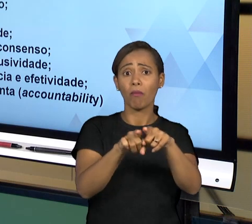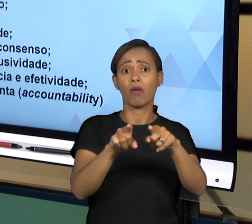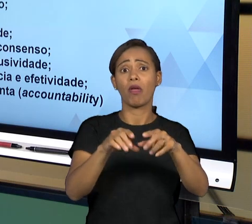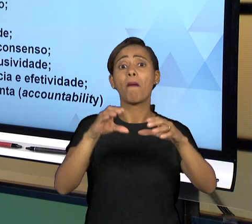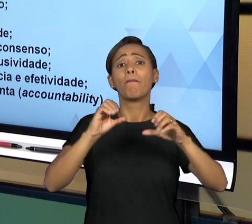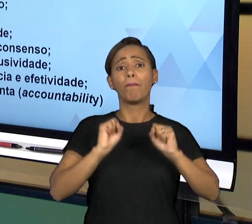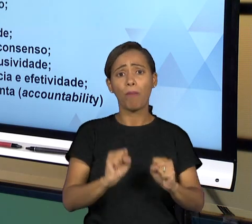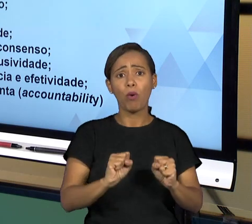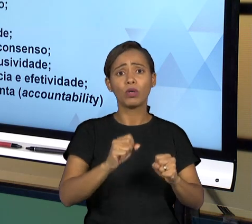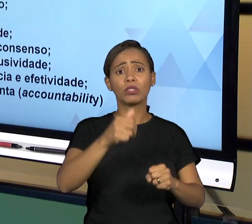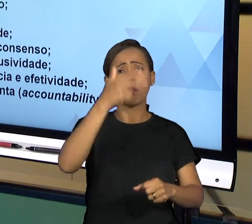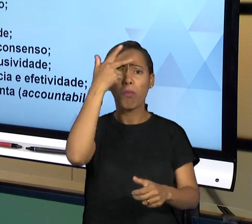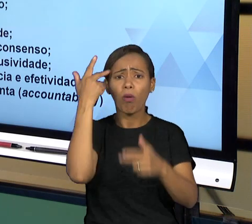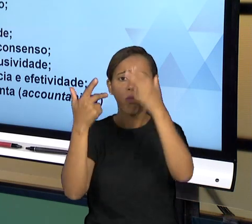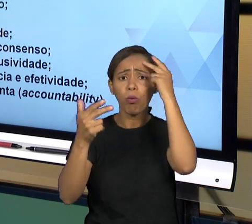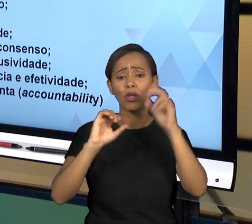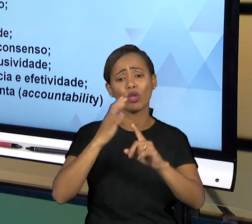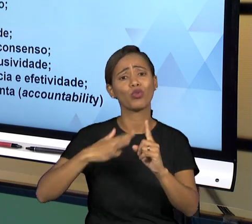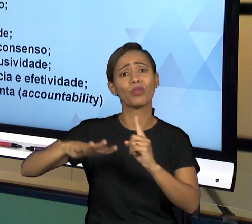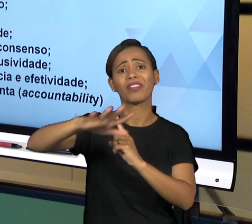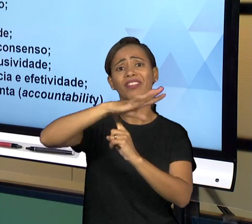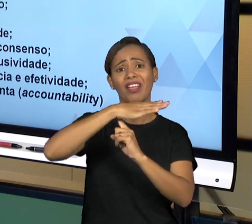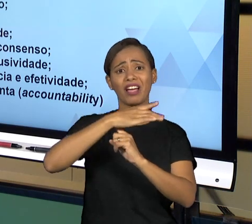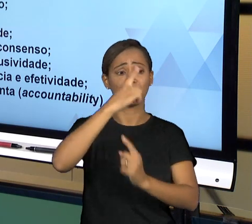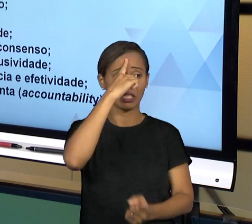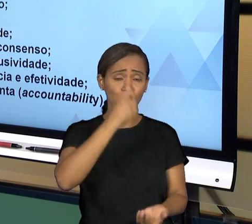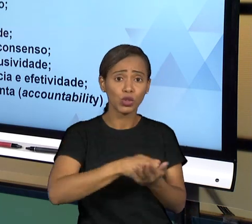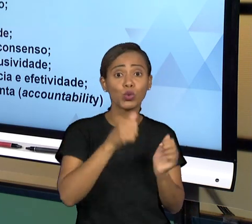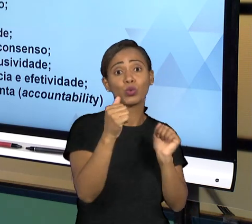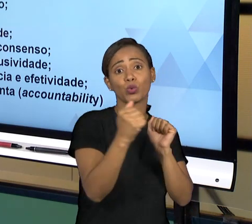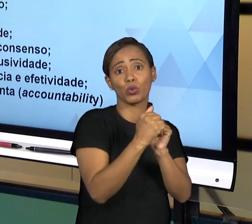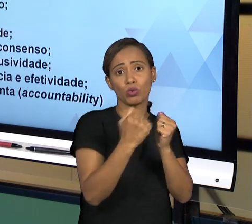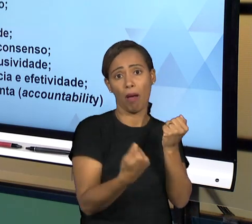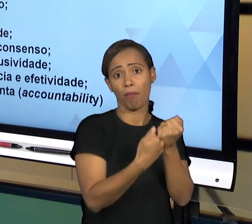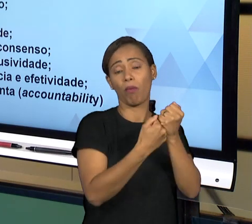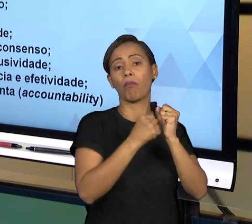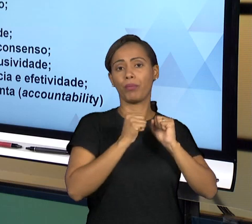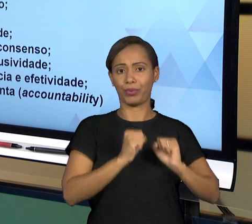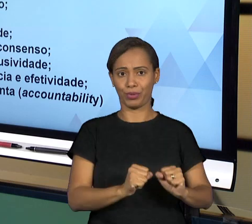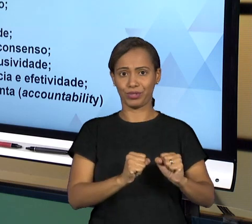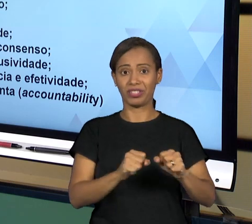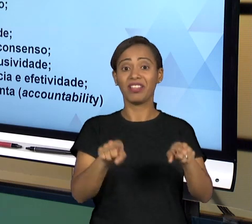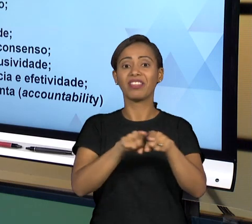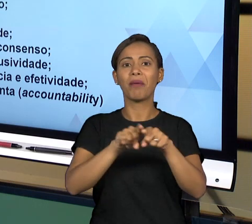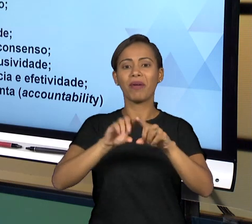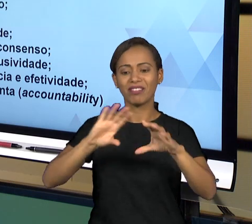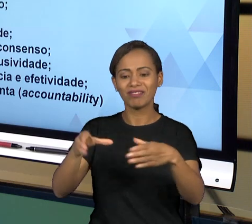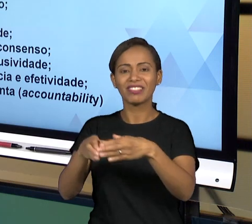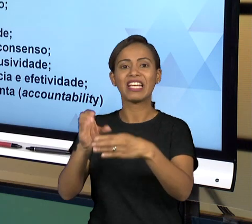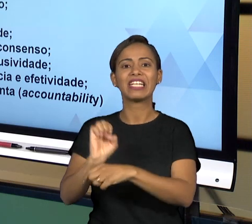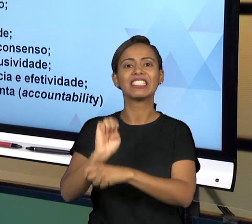DECISÃO; VOCÊ TEM O ESTADO DEMOCRÁTICO DE DIREITO, ESTADO DE DIREITO, ENTÃO O RESPEITO